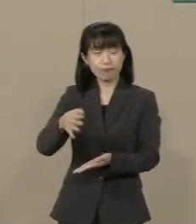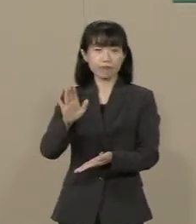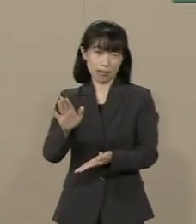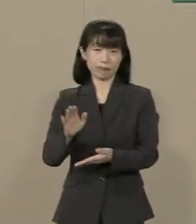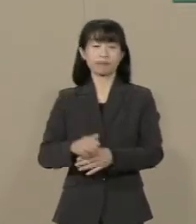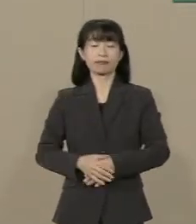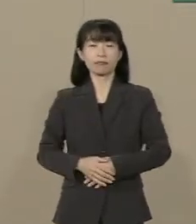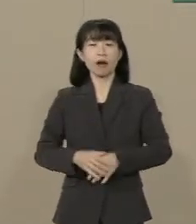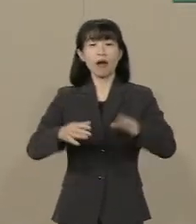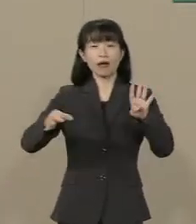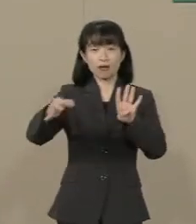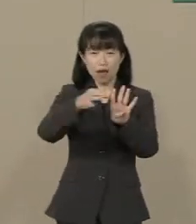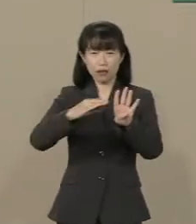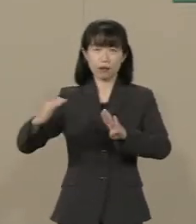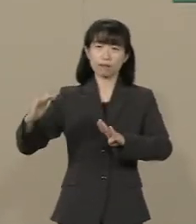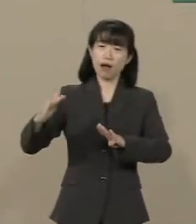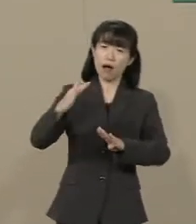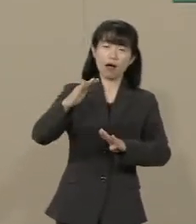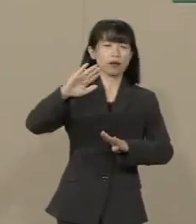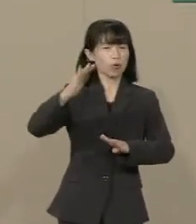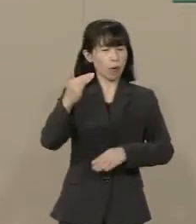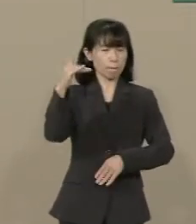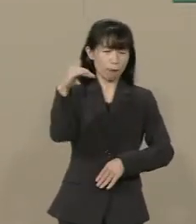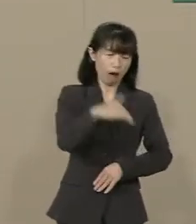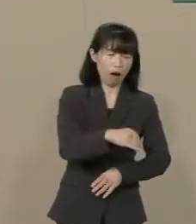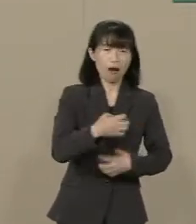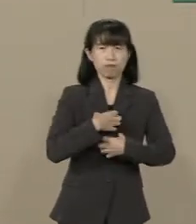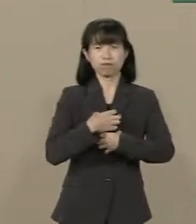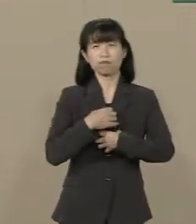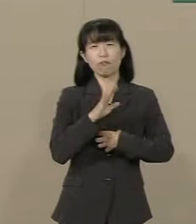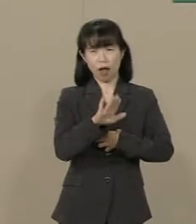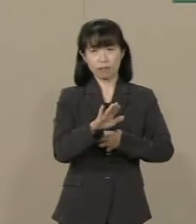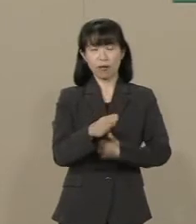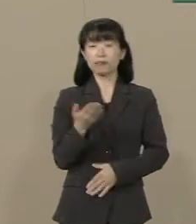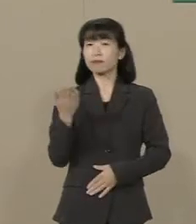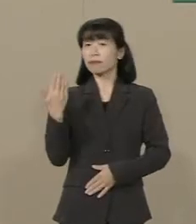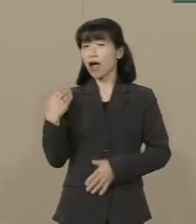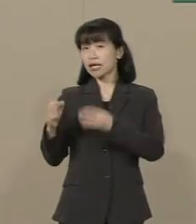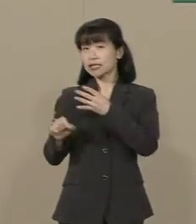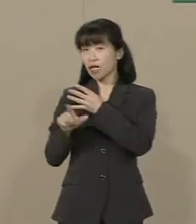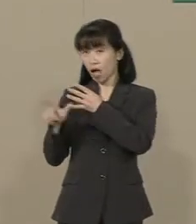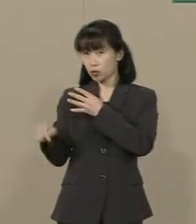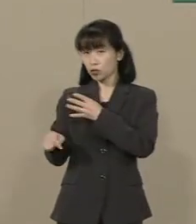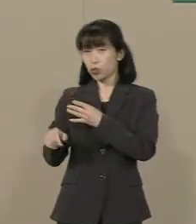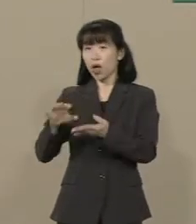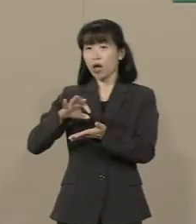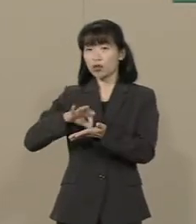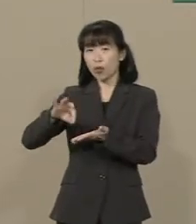また不況に戻ろうとしています ４月に消費税を ８％に上げたところ